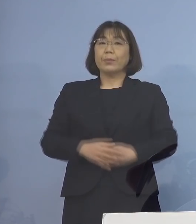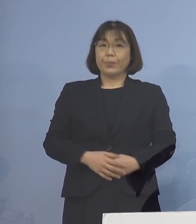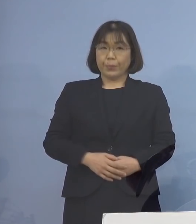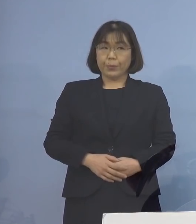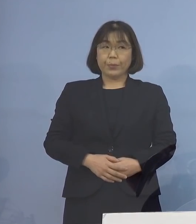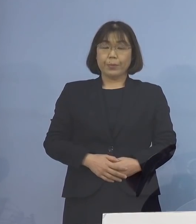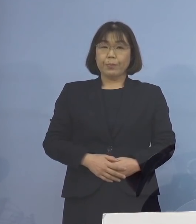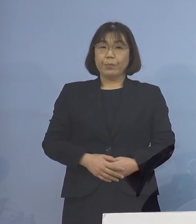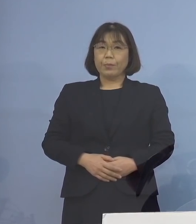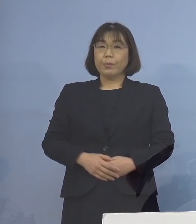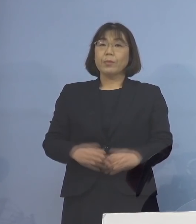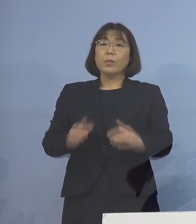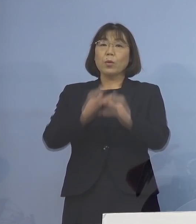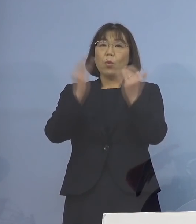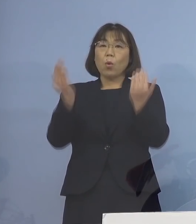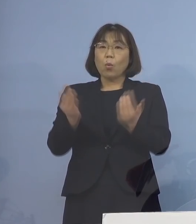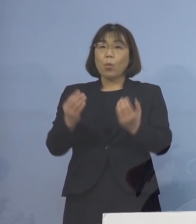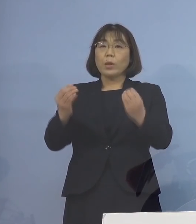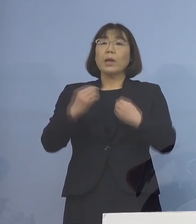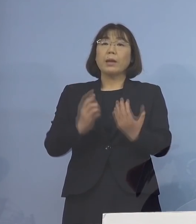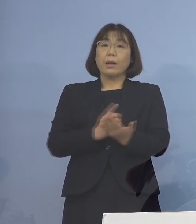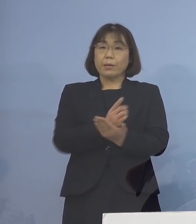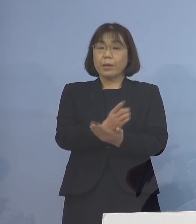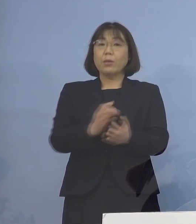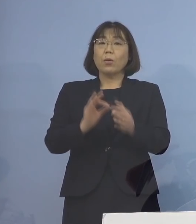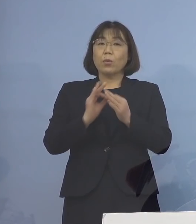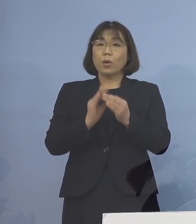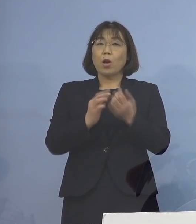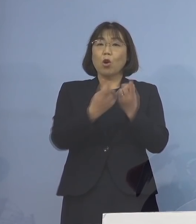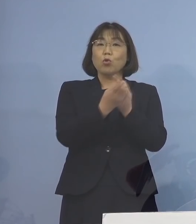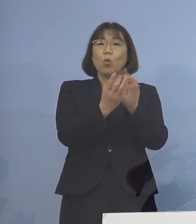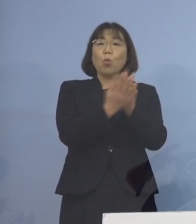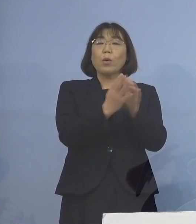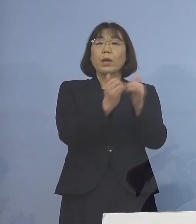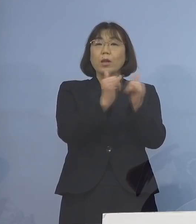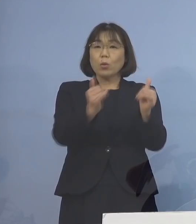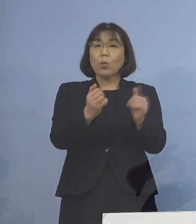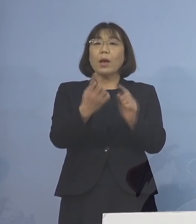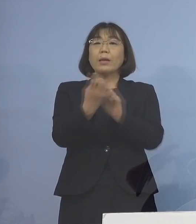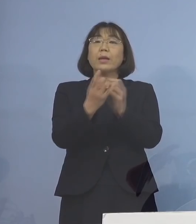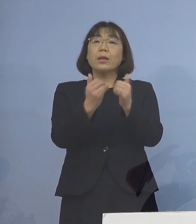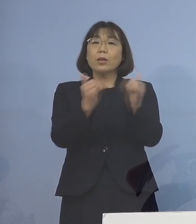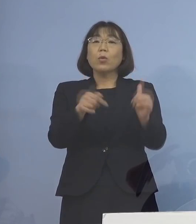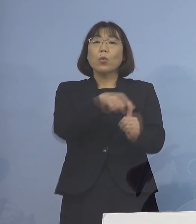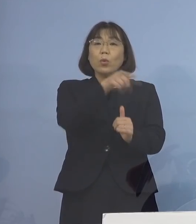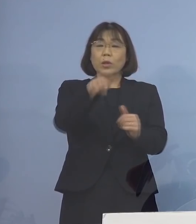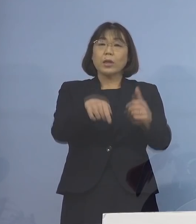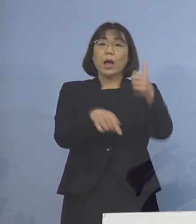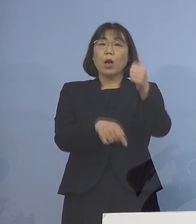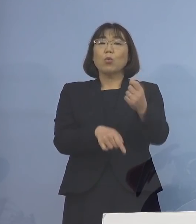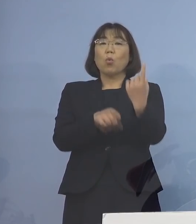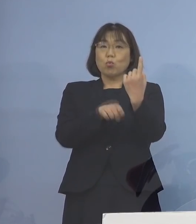また、主な感染経路につきましては 濃厚接触者または接触者が51名